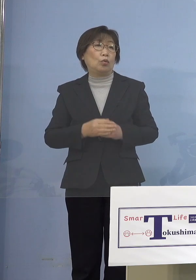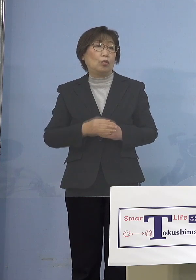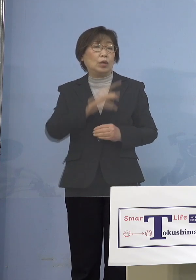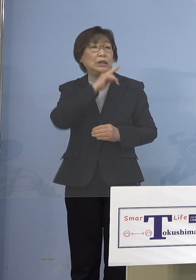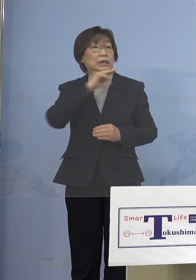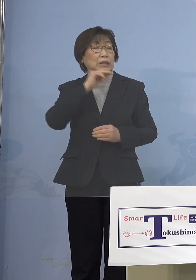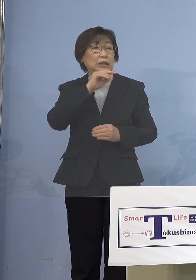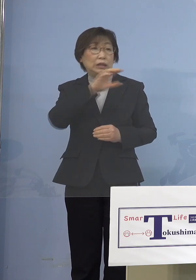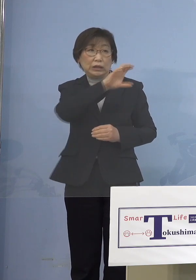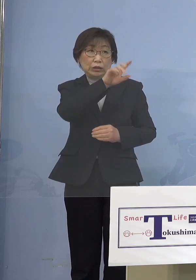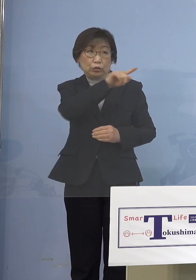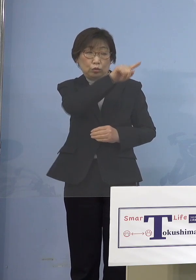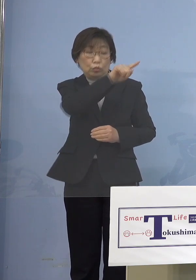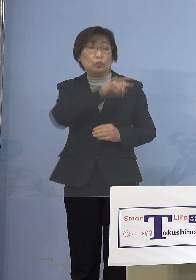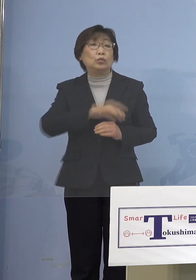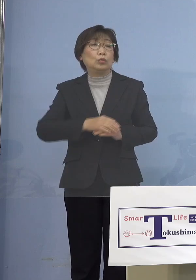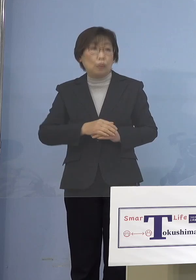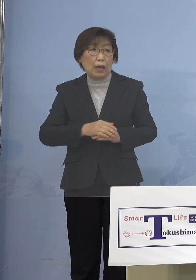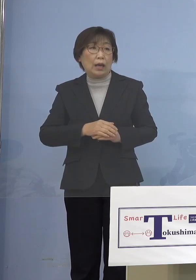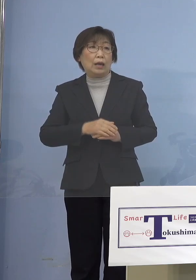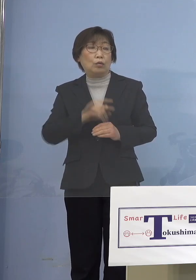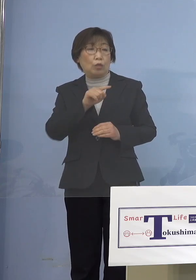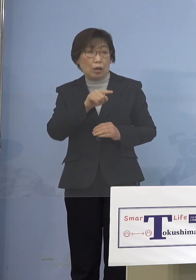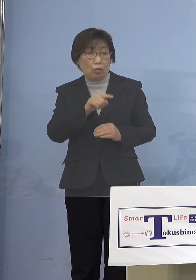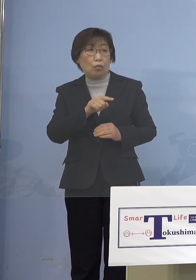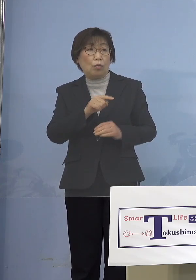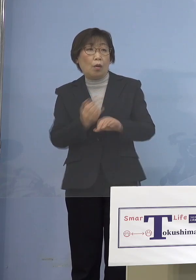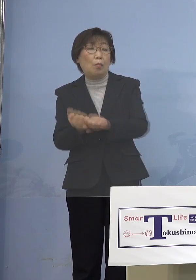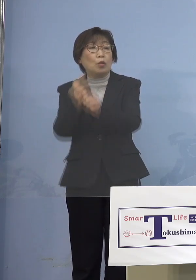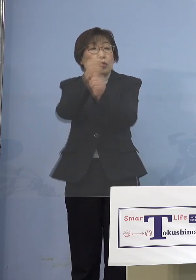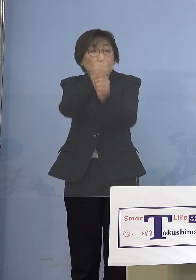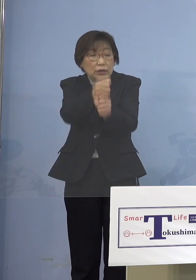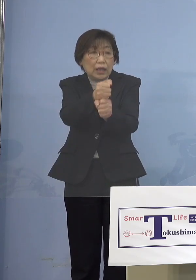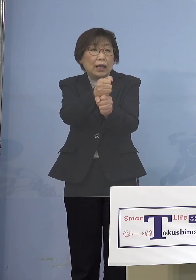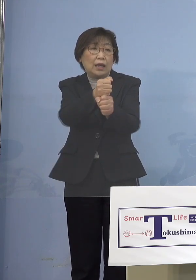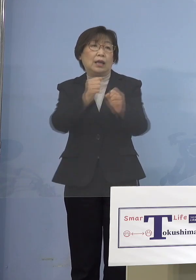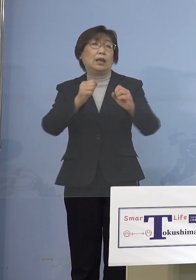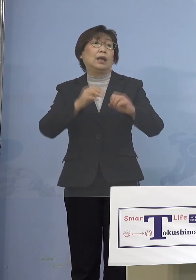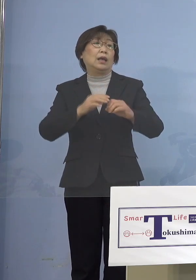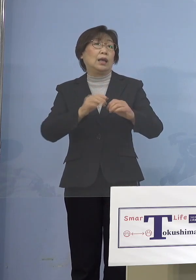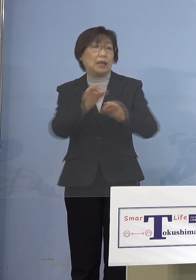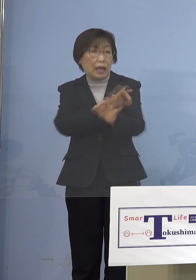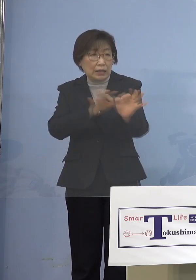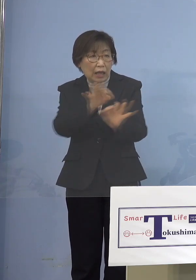経済を戻していくんだ そういう「オミクロン株」の特性を